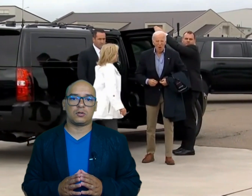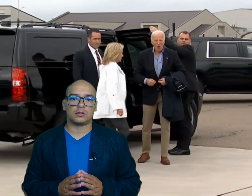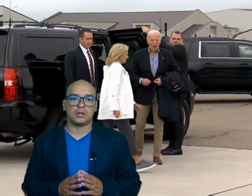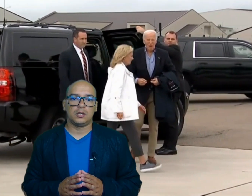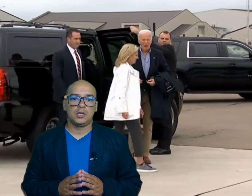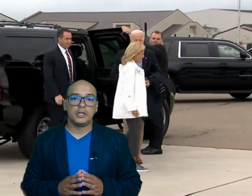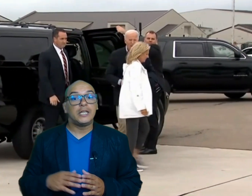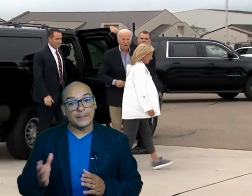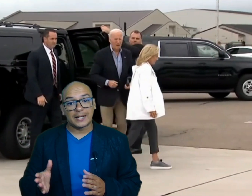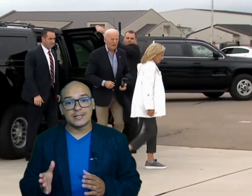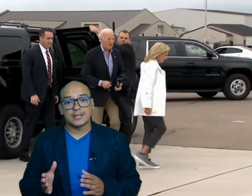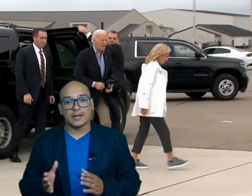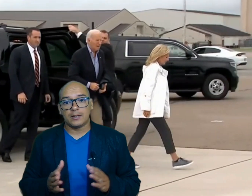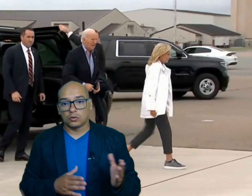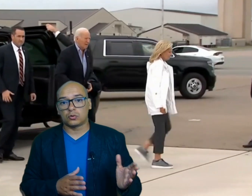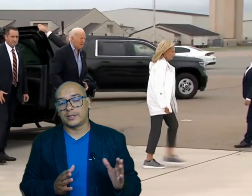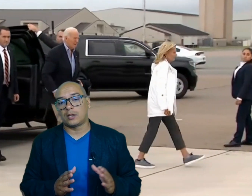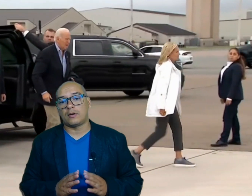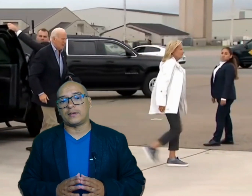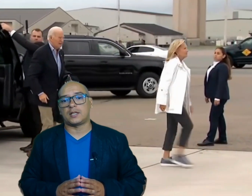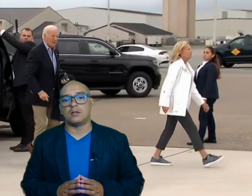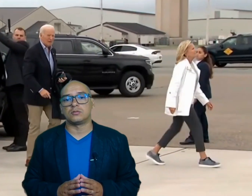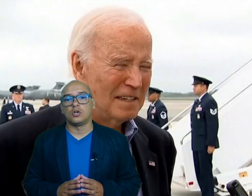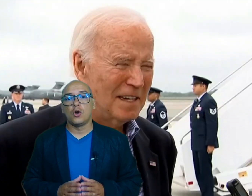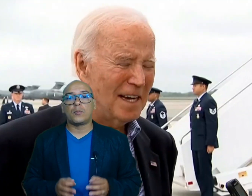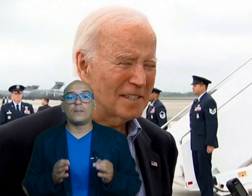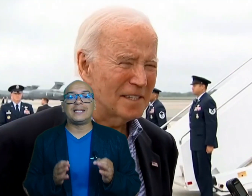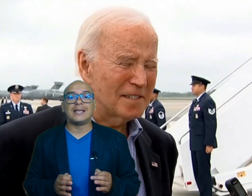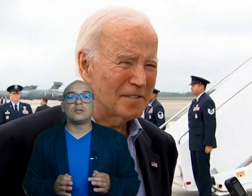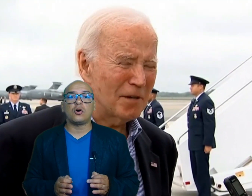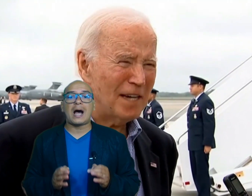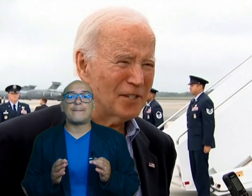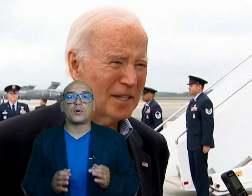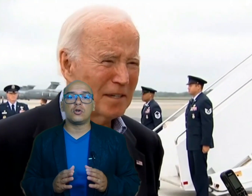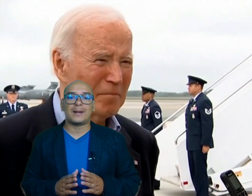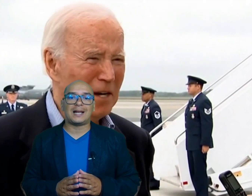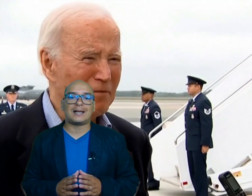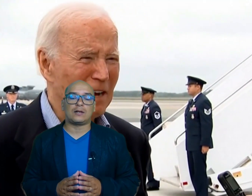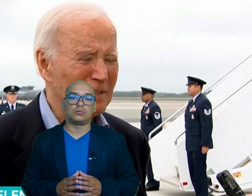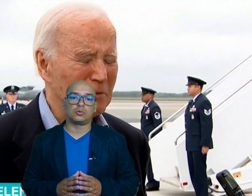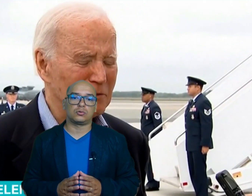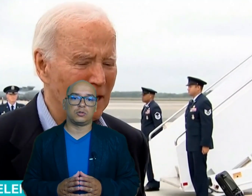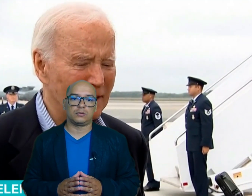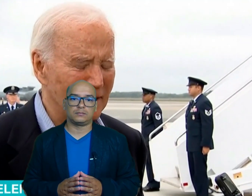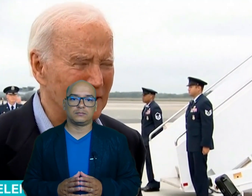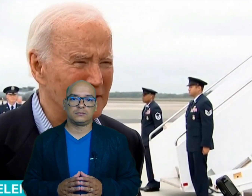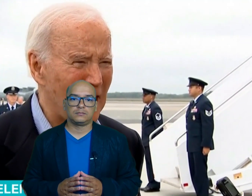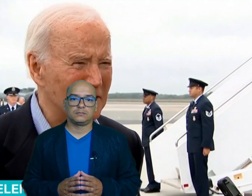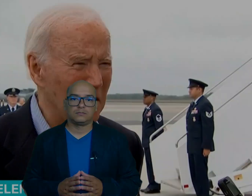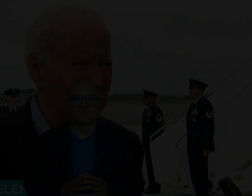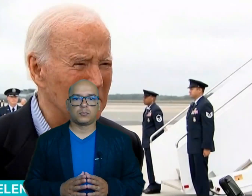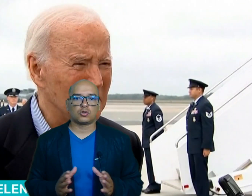norte y emergencia en otros estados afectados prometiendo apoyo para la reconstrucción por su